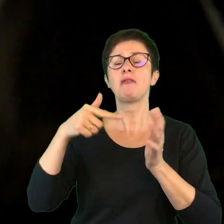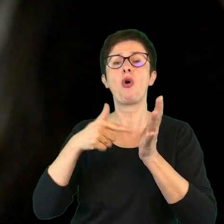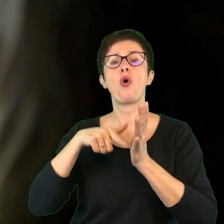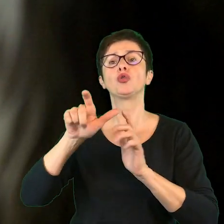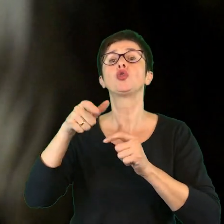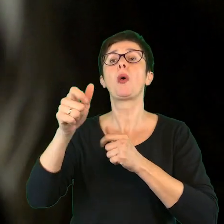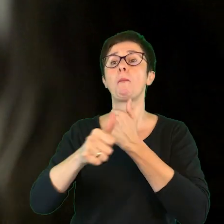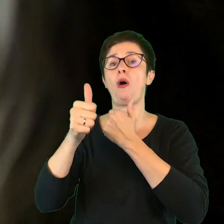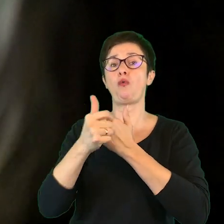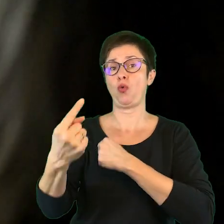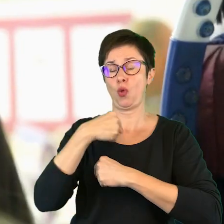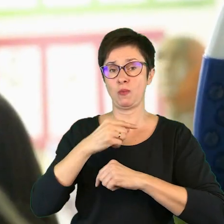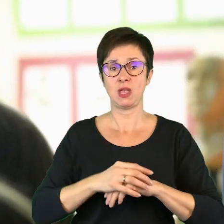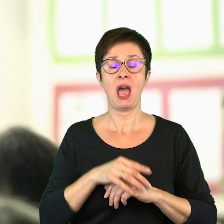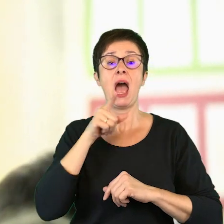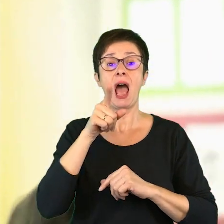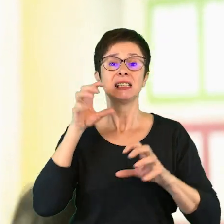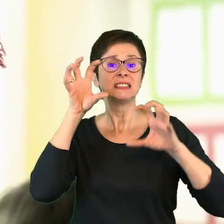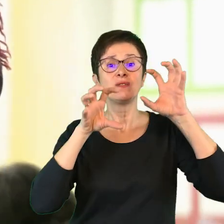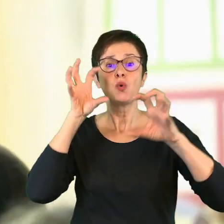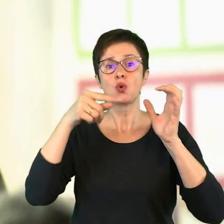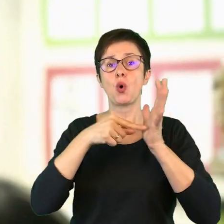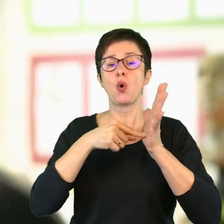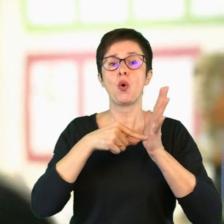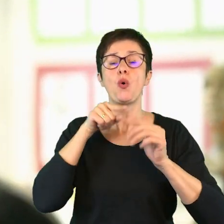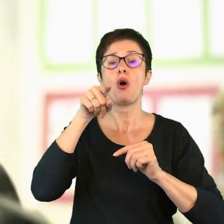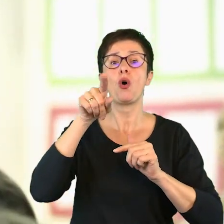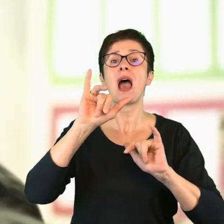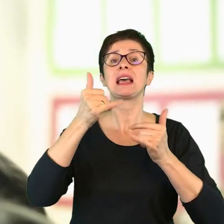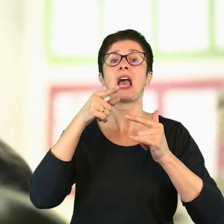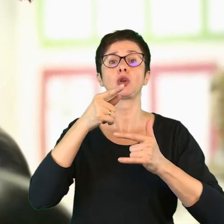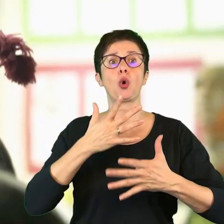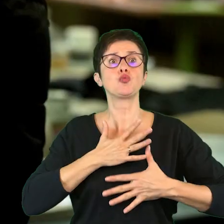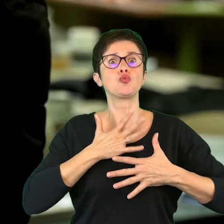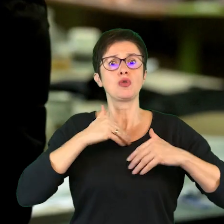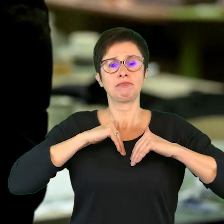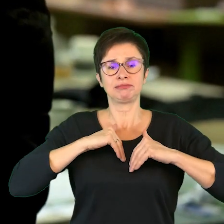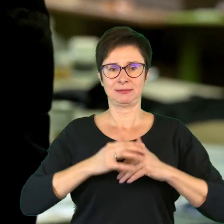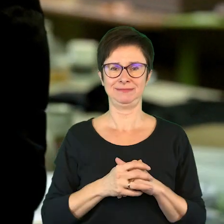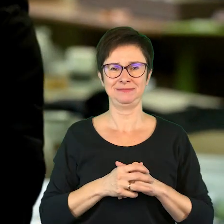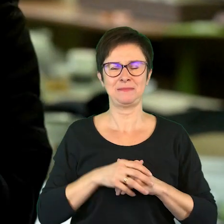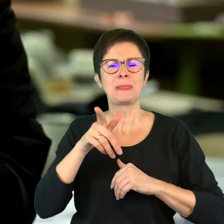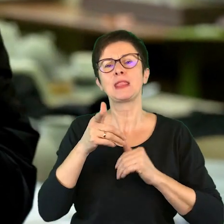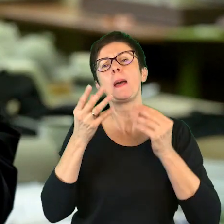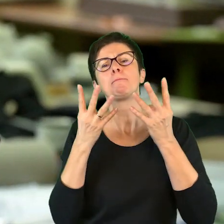co to powoduje. Stwór jest o tym, jak to się czuje. Mięciutkie, milutkie